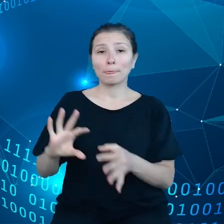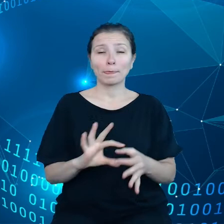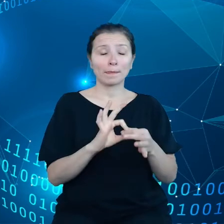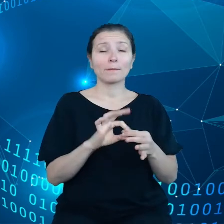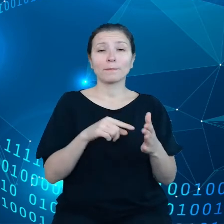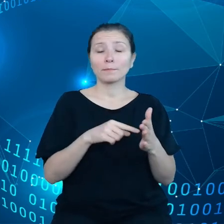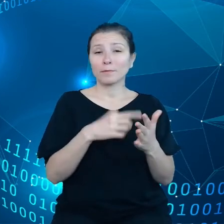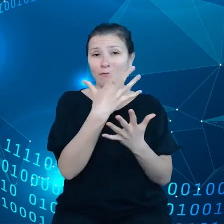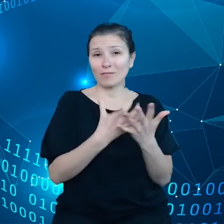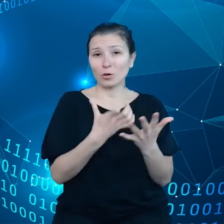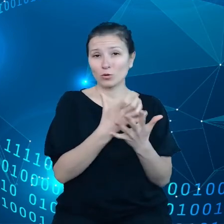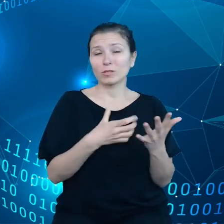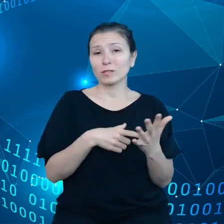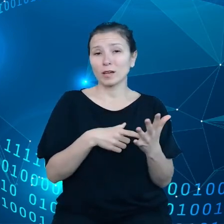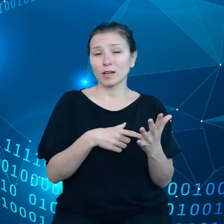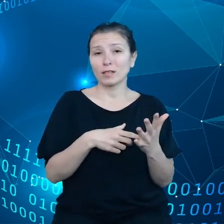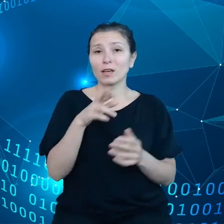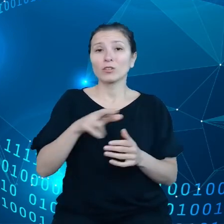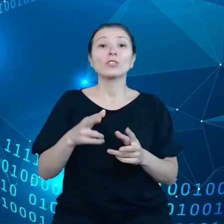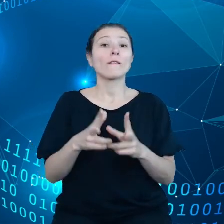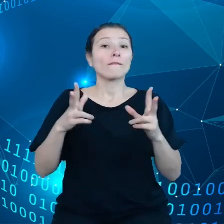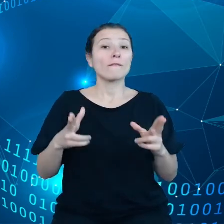w ramach Internetu rzeczy.